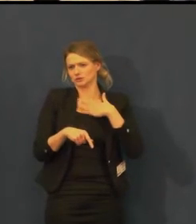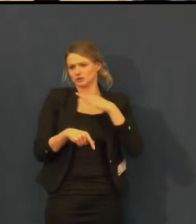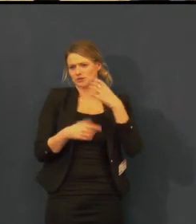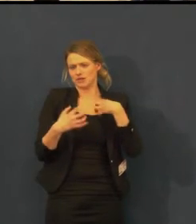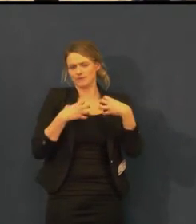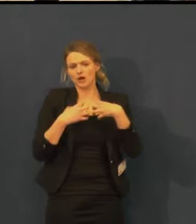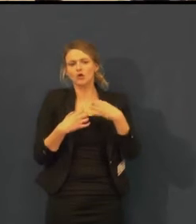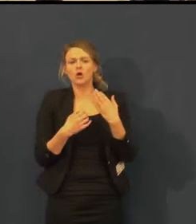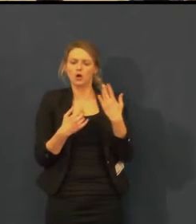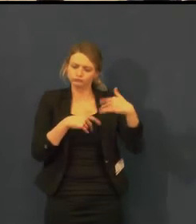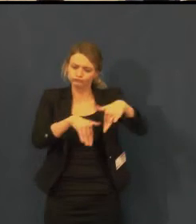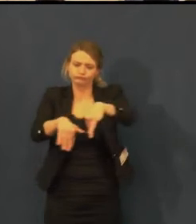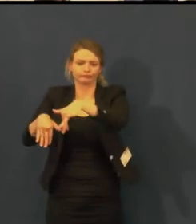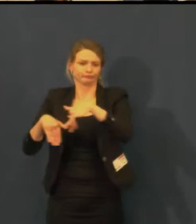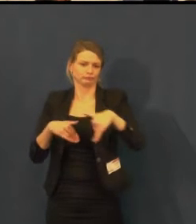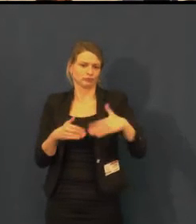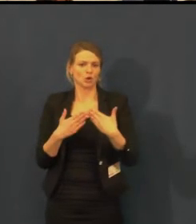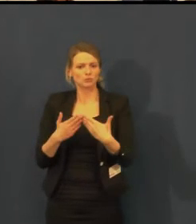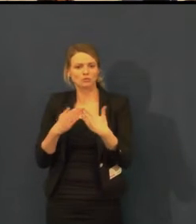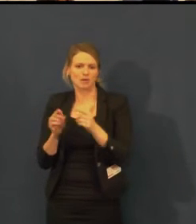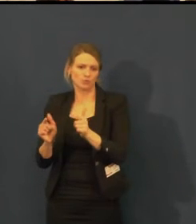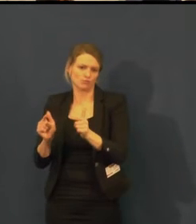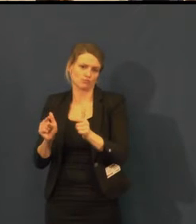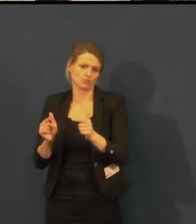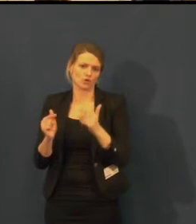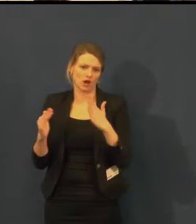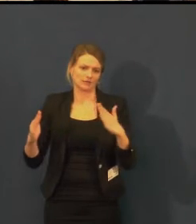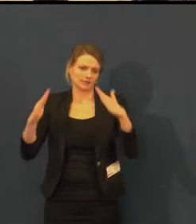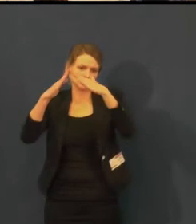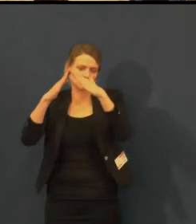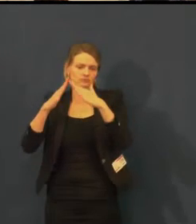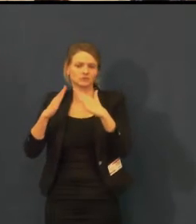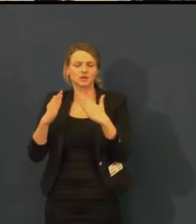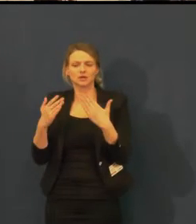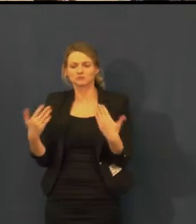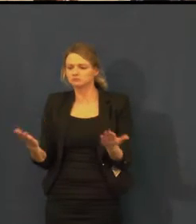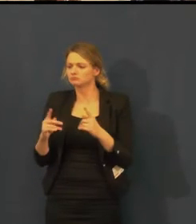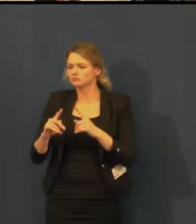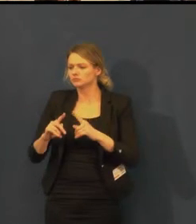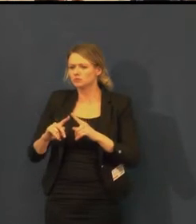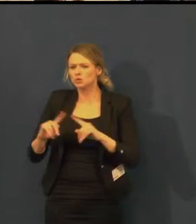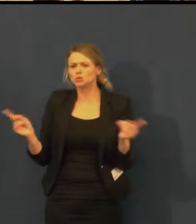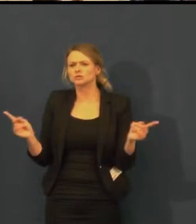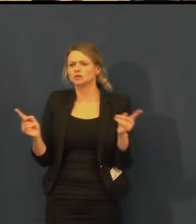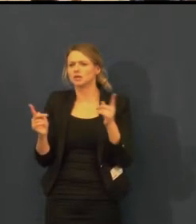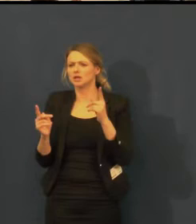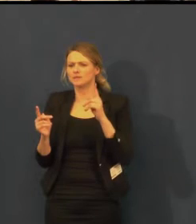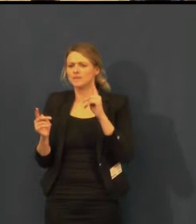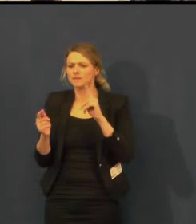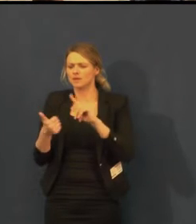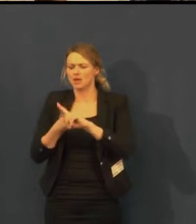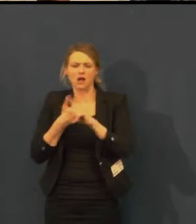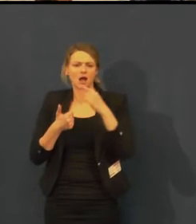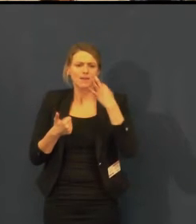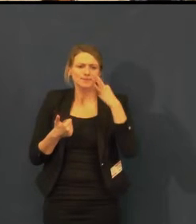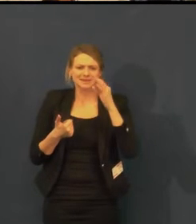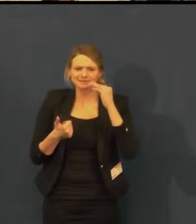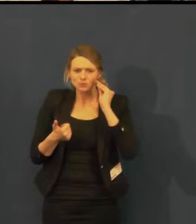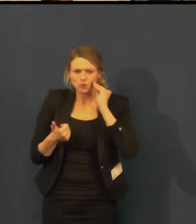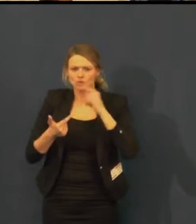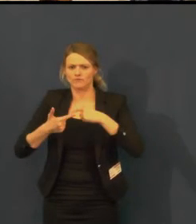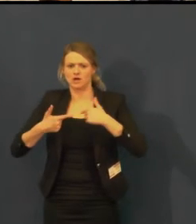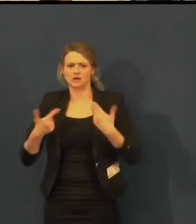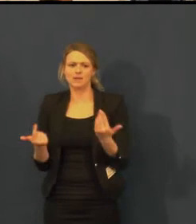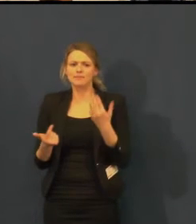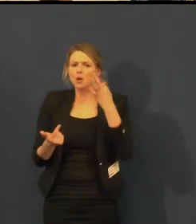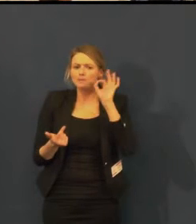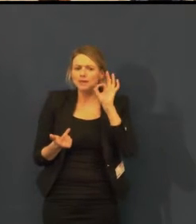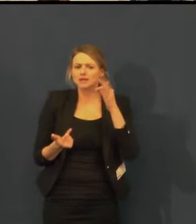Naši herci Petra Hřebíčková, Mirek Hruška se zúčastnili fotografování pro výstavu